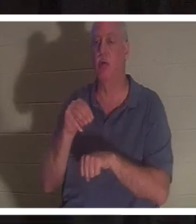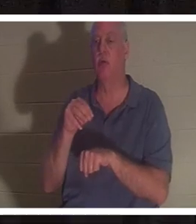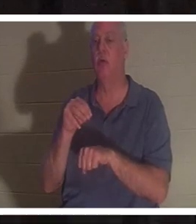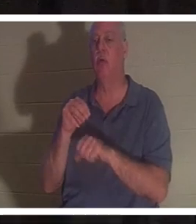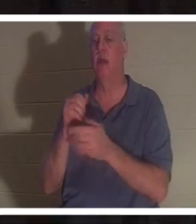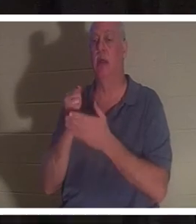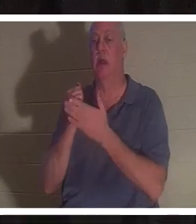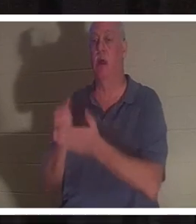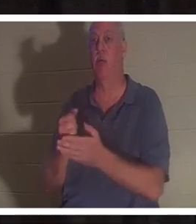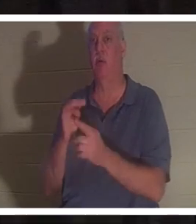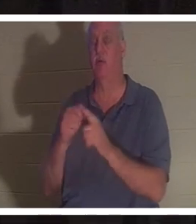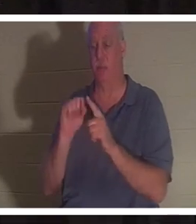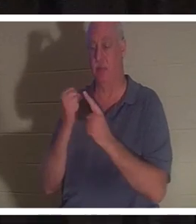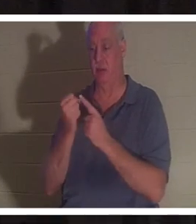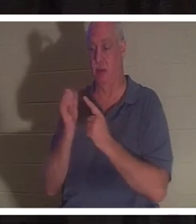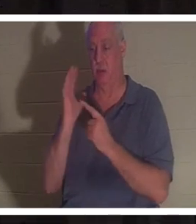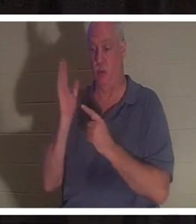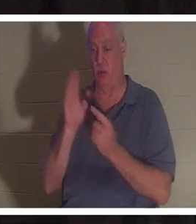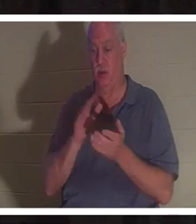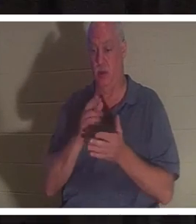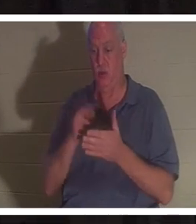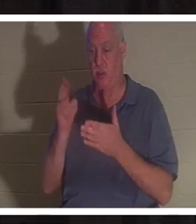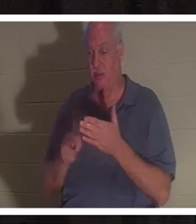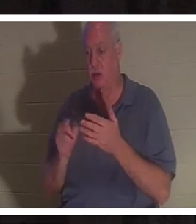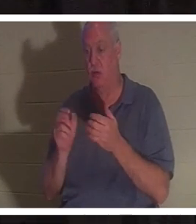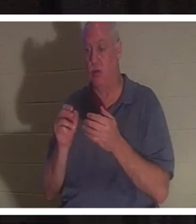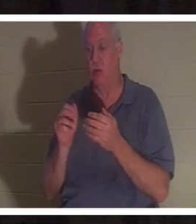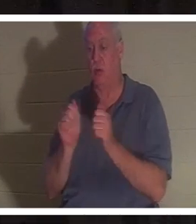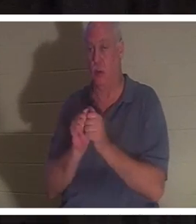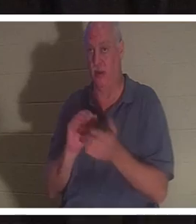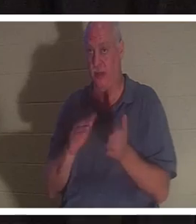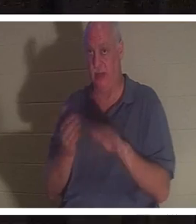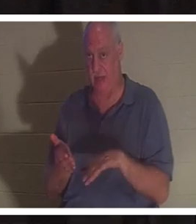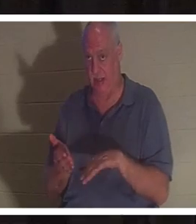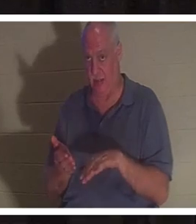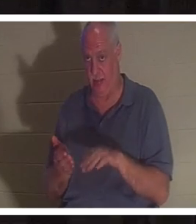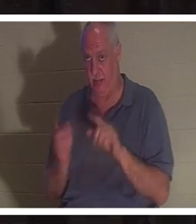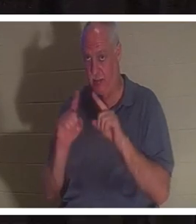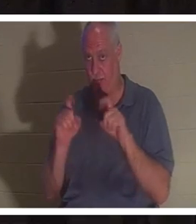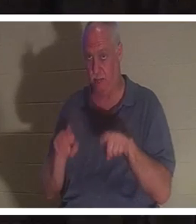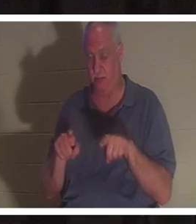그것에 대해 숙고하고 테이블과 토론할 수 있는 몇 분의 시간을 주십시오.